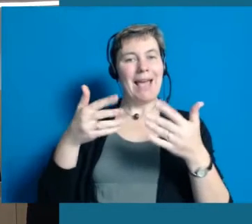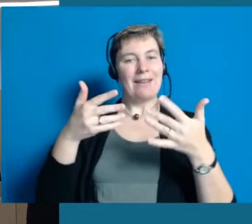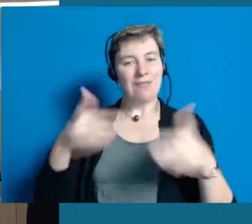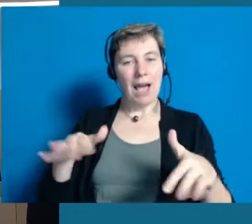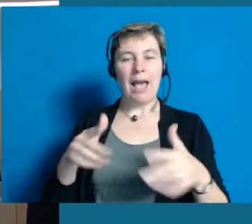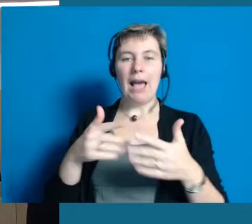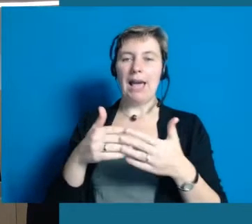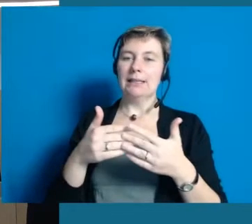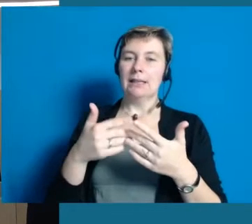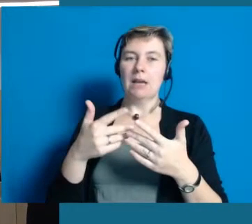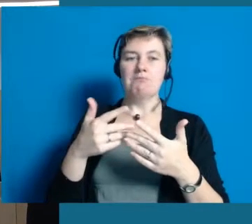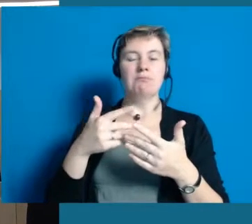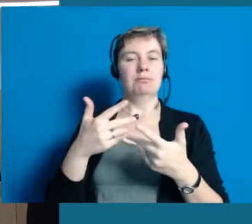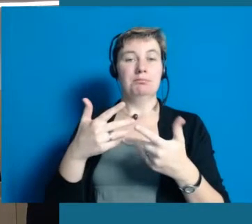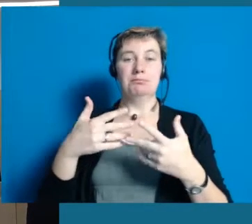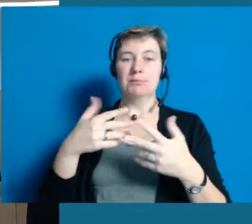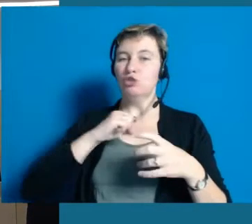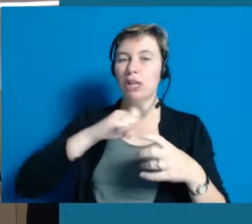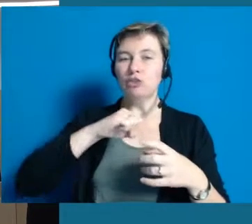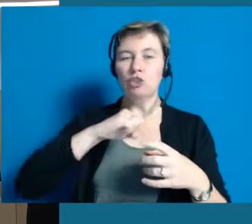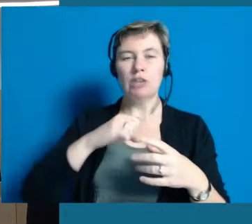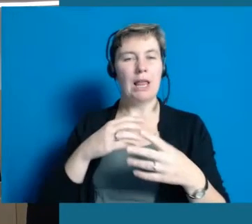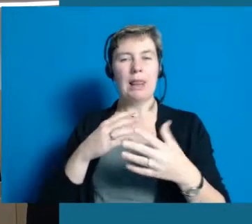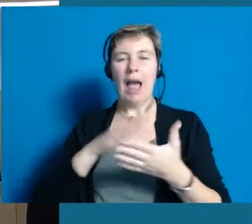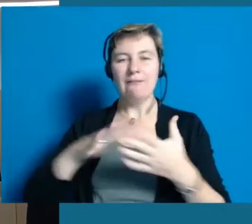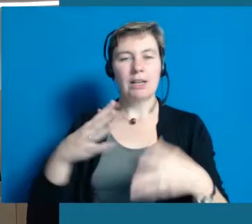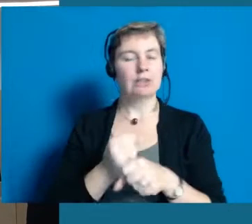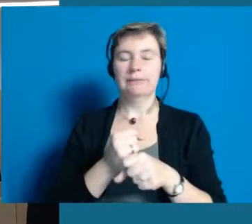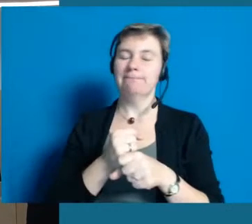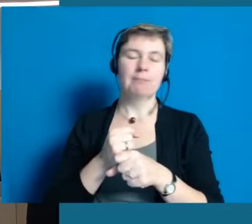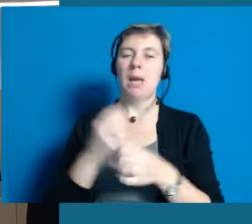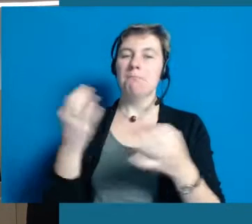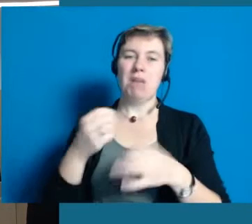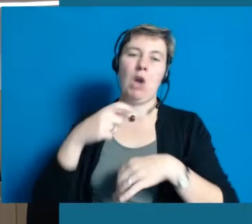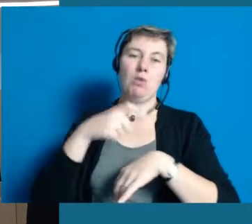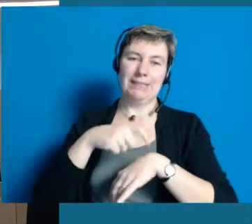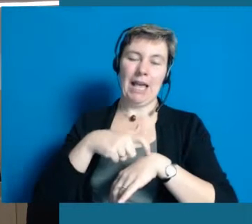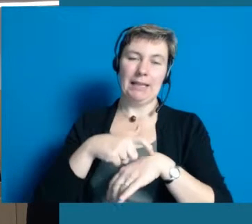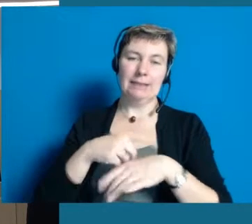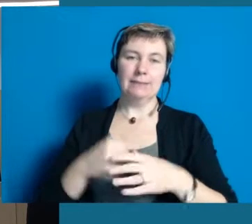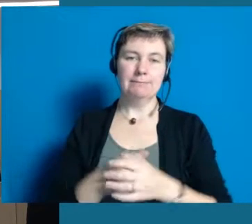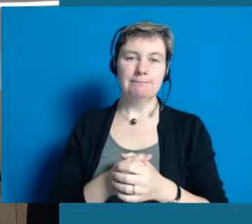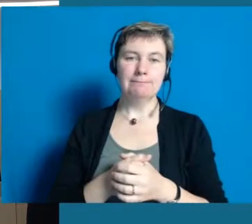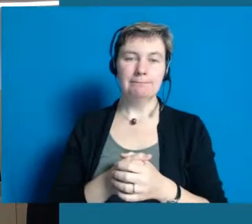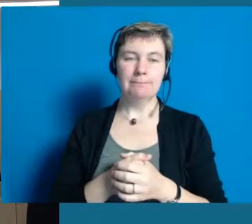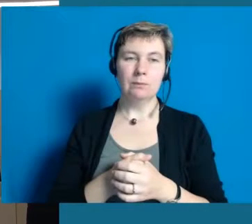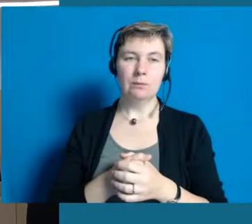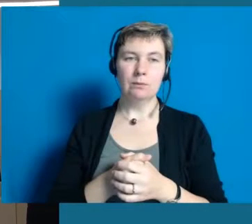bis es so selbstverständlich ist, dass wir über manches gar nicht mehr speziell reden müssen.